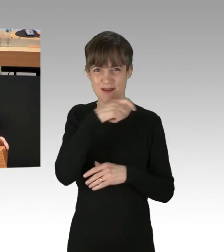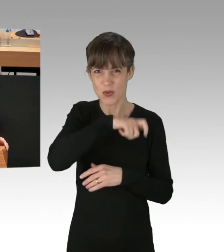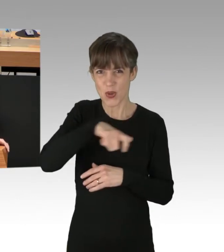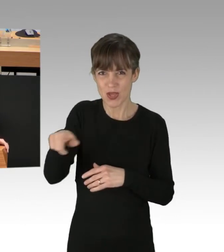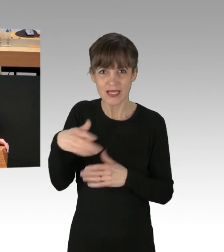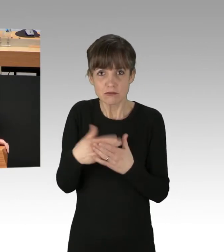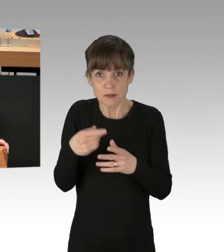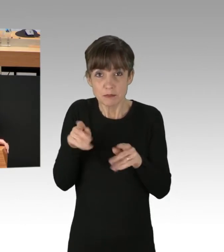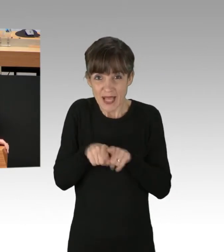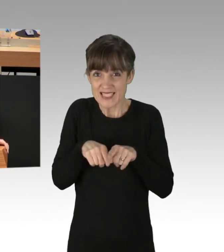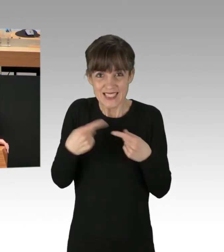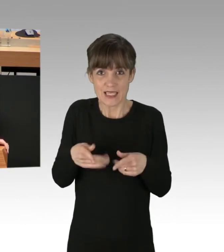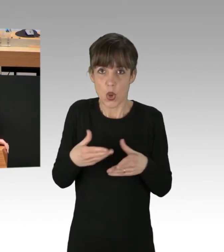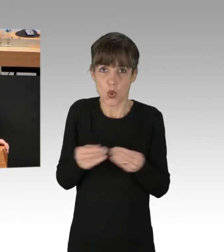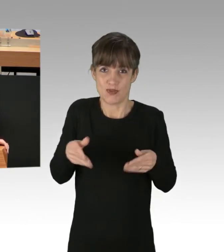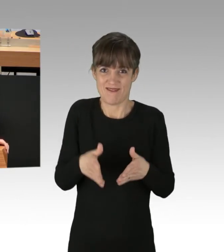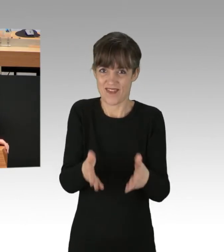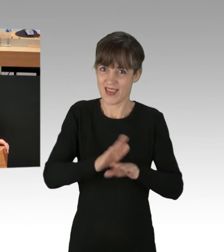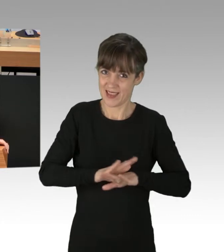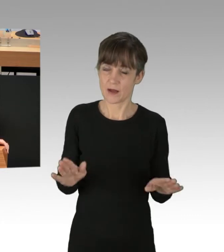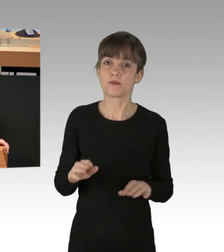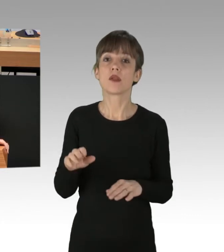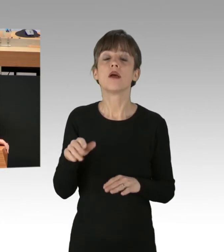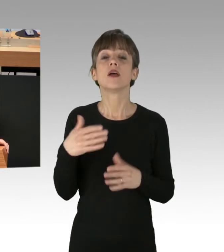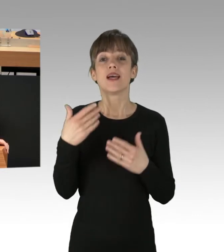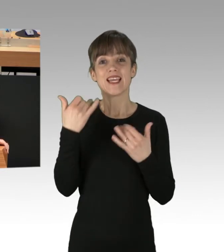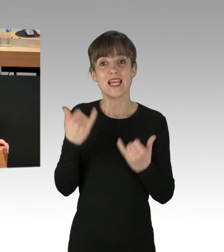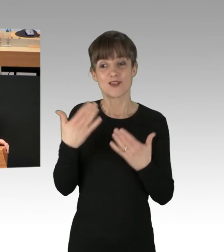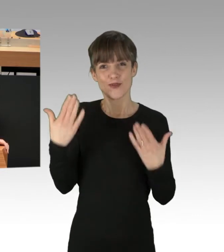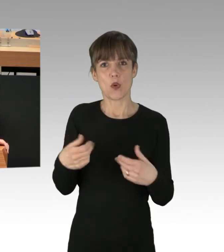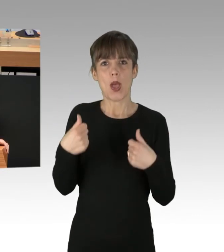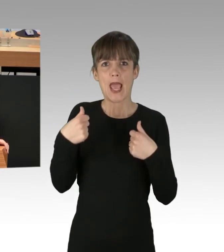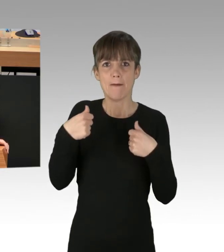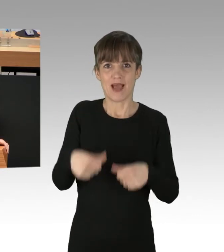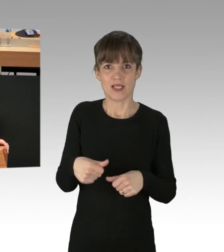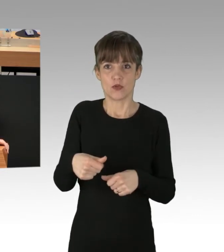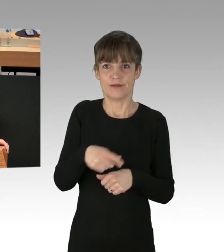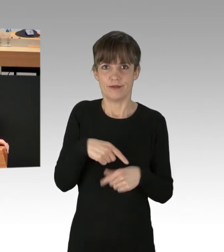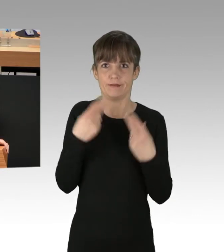Das Fatalste, was wir tun können, ist einer solchen Erpressung als Legislative nachzugeben.